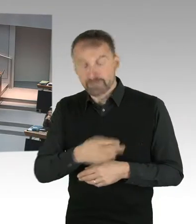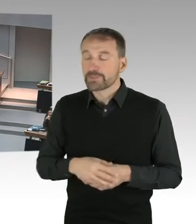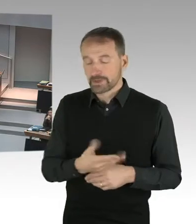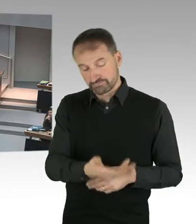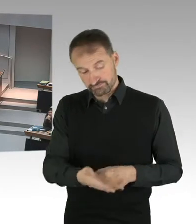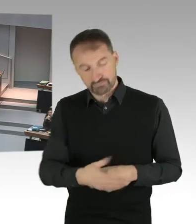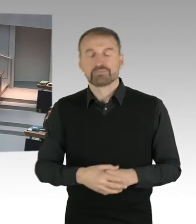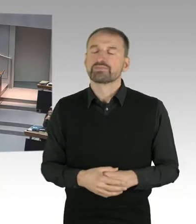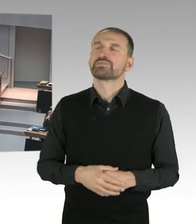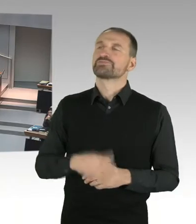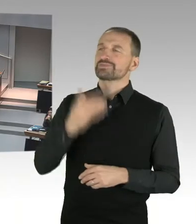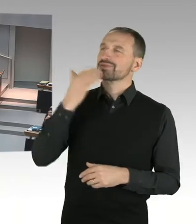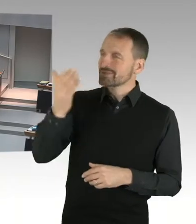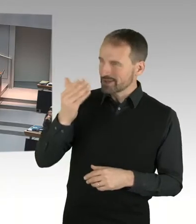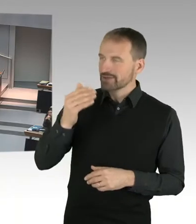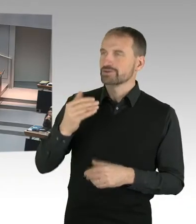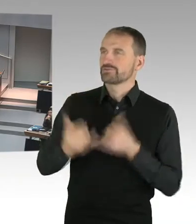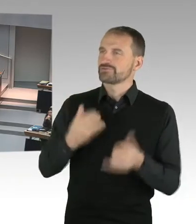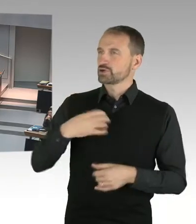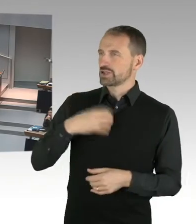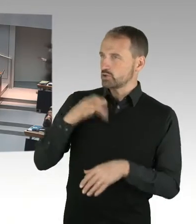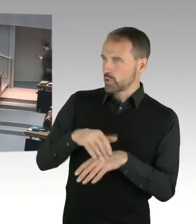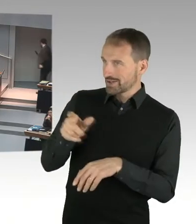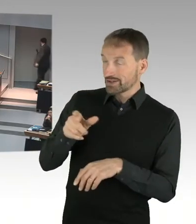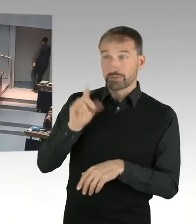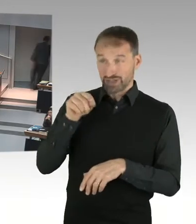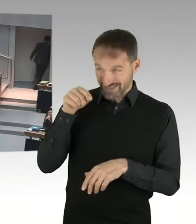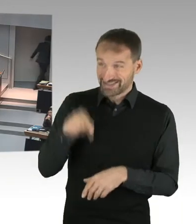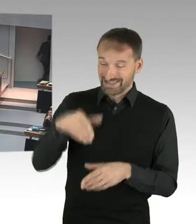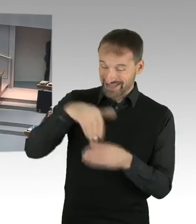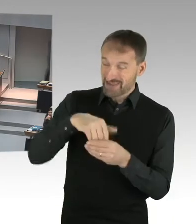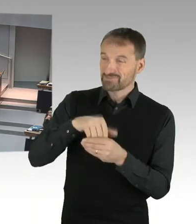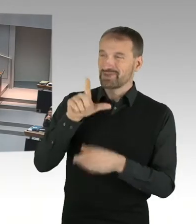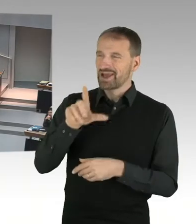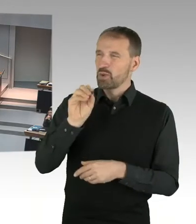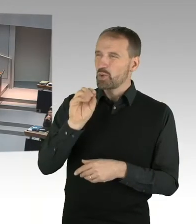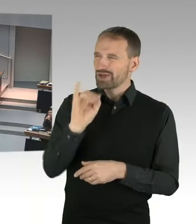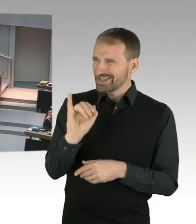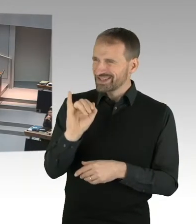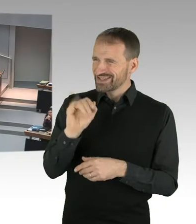ist das der Inhalt, was Sie jetzt gerade dargestellt haben? Oder geht das jetzt schon drüber hinweg?